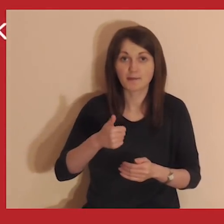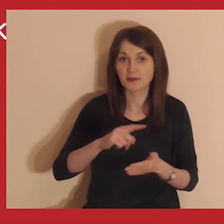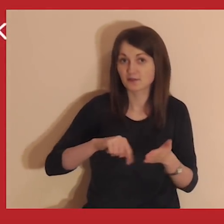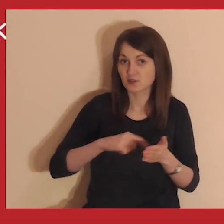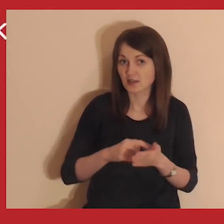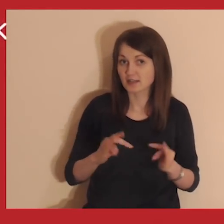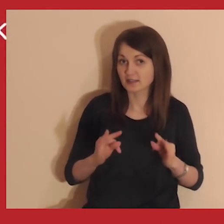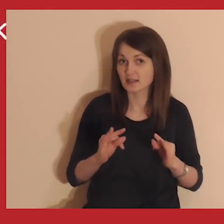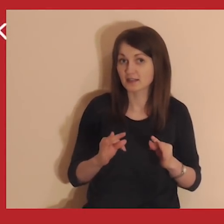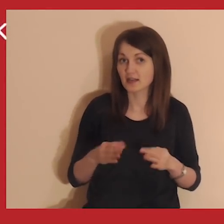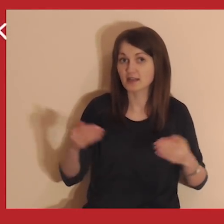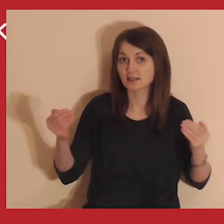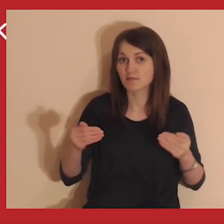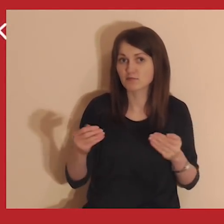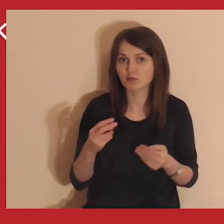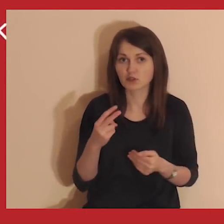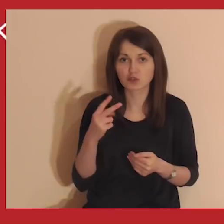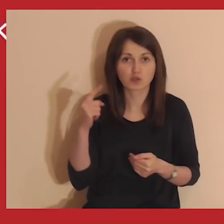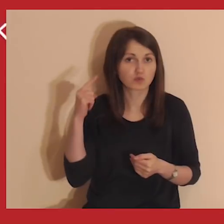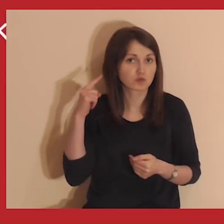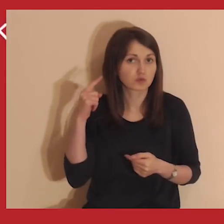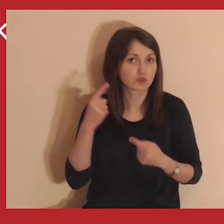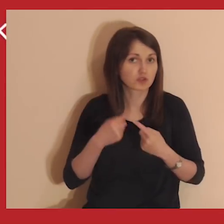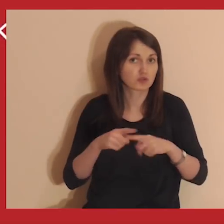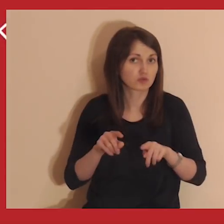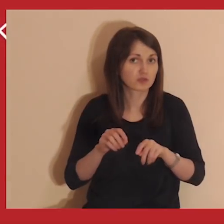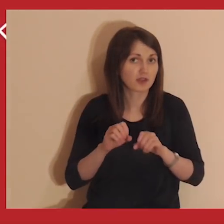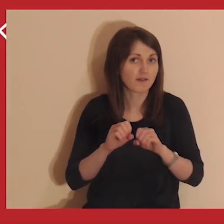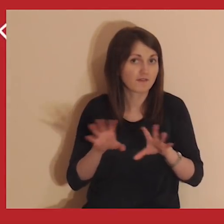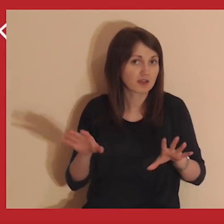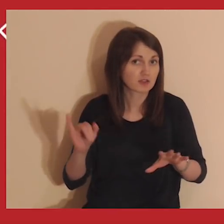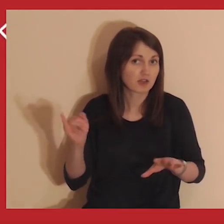Jeśli to twój pierwszy raz, teraz będziesz mógł usłyszeć krótkie wyjaśnienie,